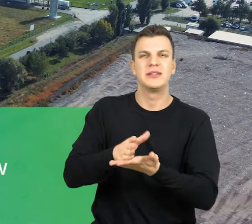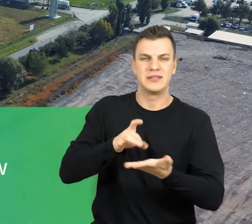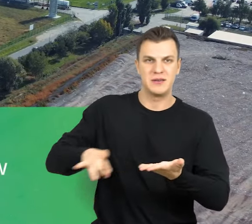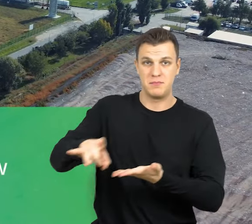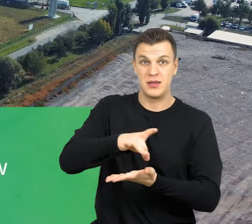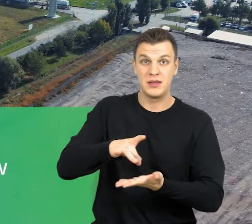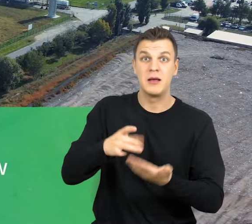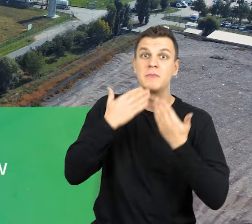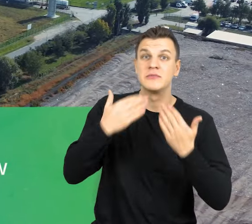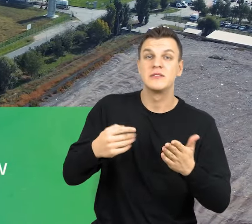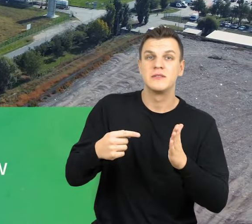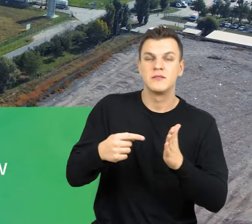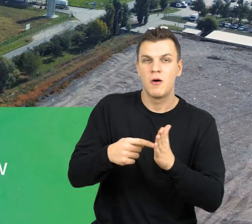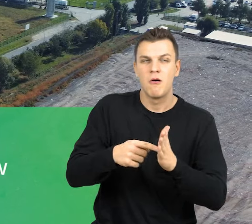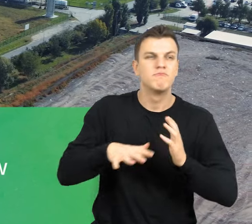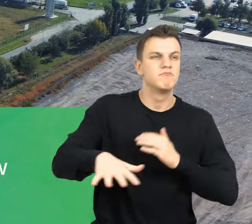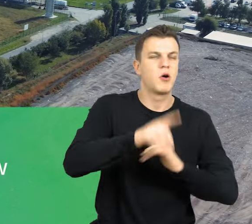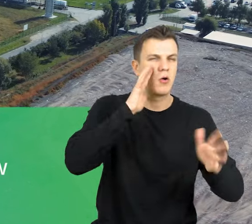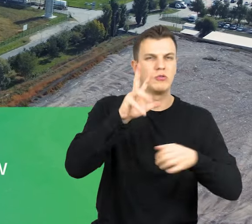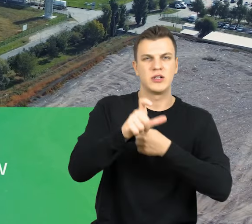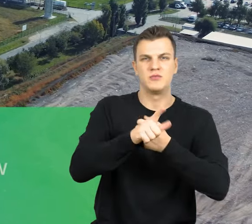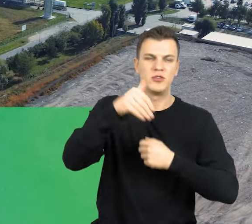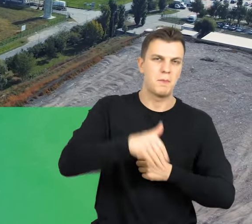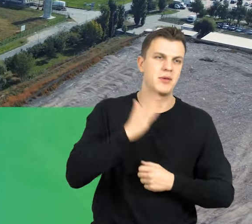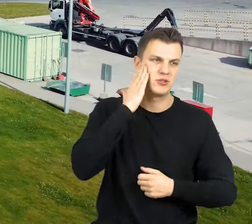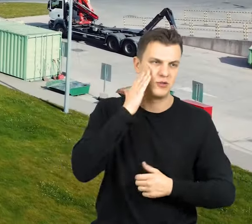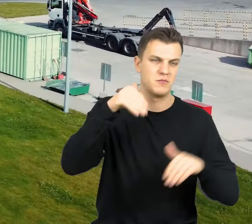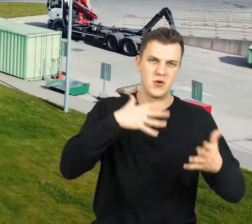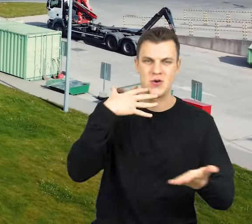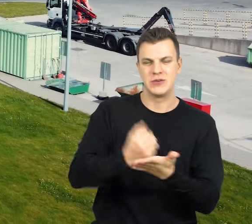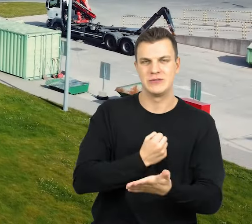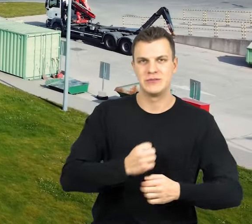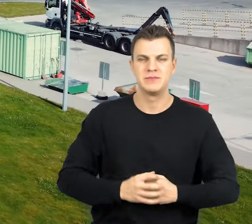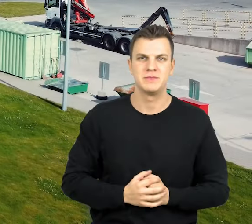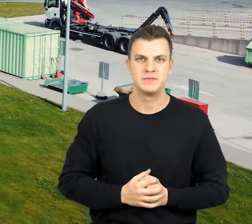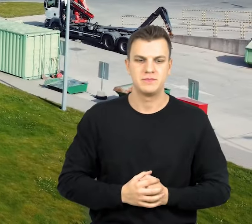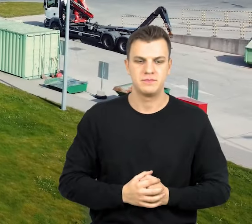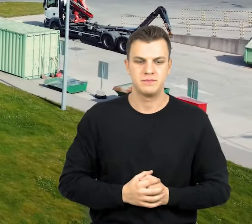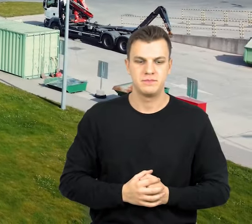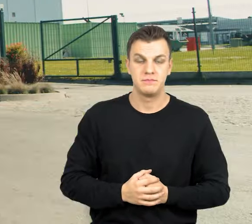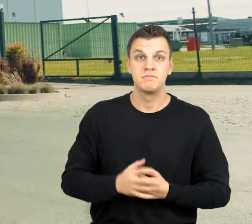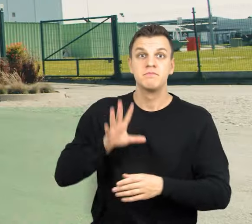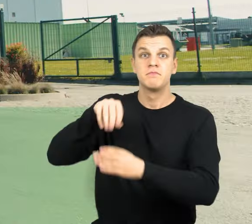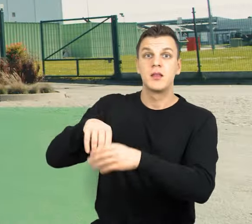co przekłada się na obsługę około 370 tys. mieszkańców. W ramach całego projektu